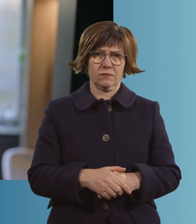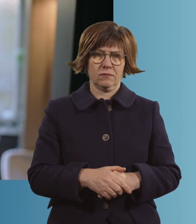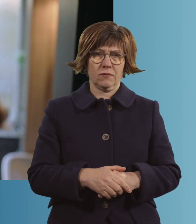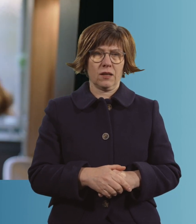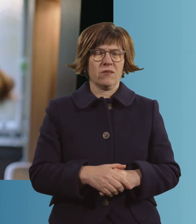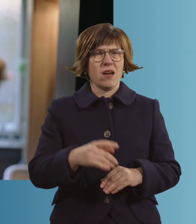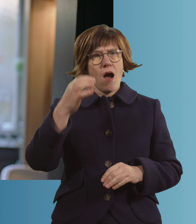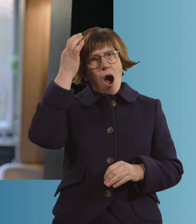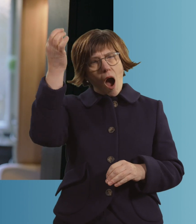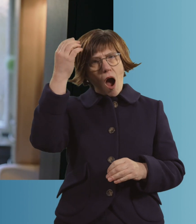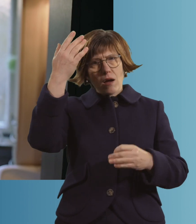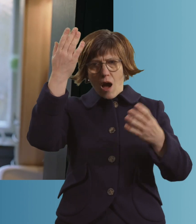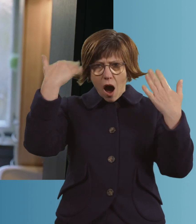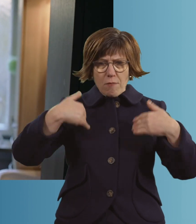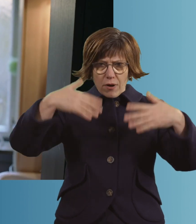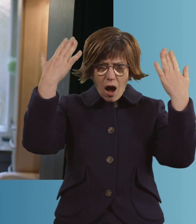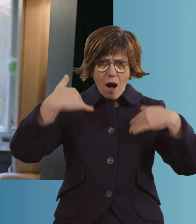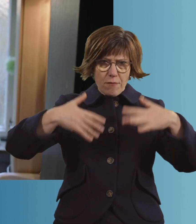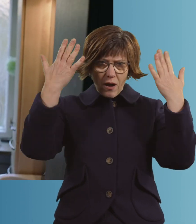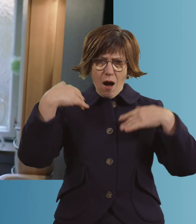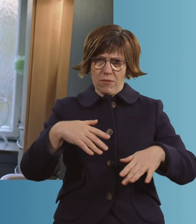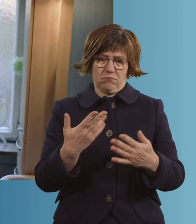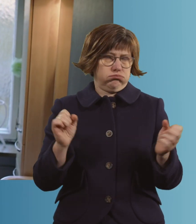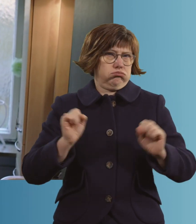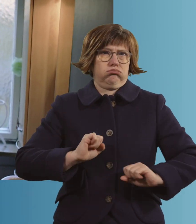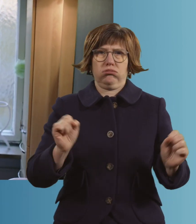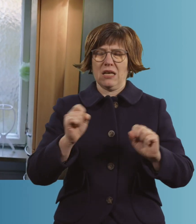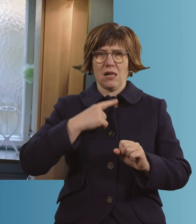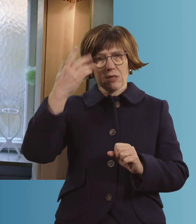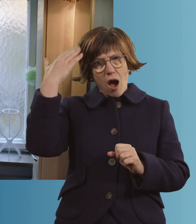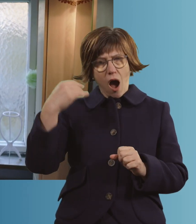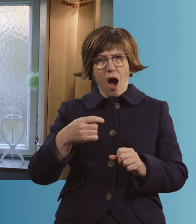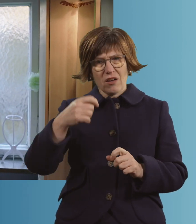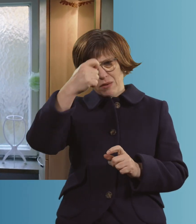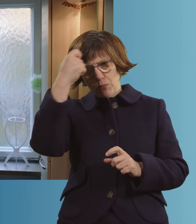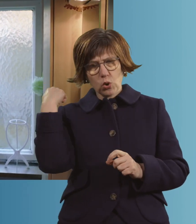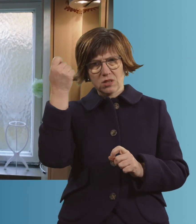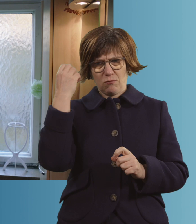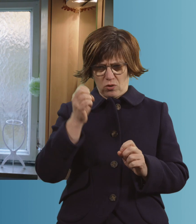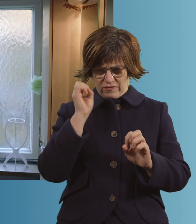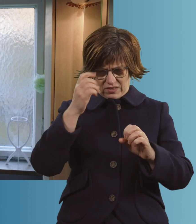Die Haare sind mir alle ausgegangen. Ich habe Haare in der Bürste gehabt, im Waschbecken.